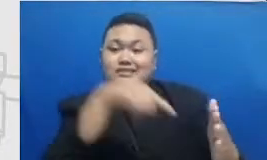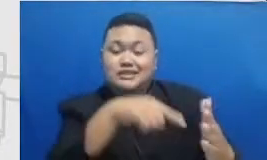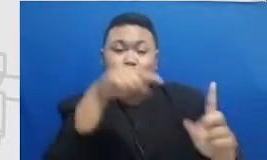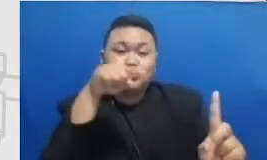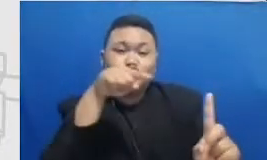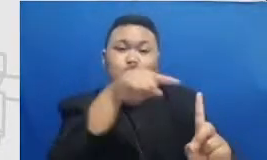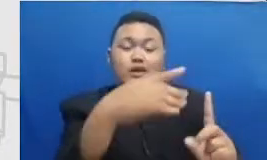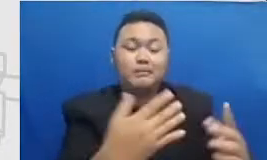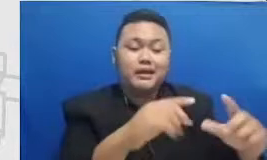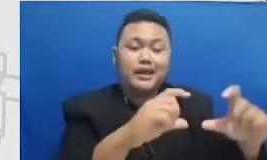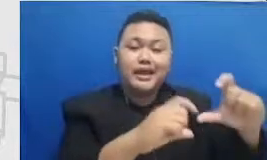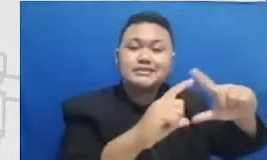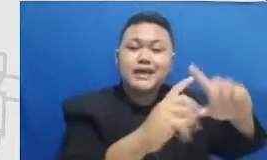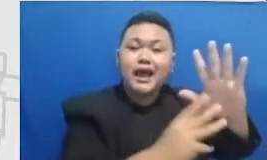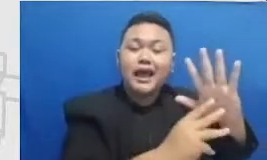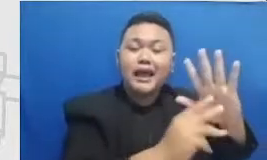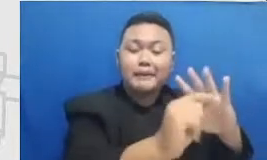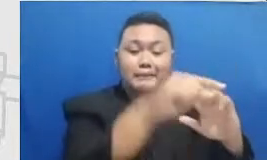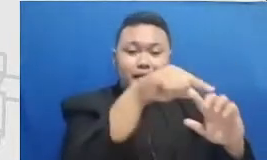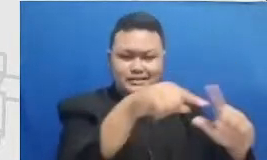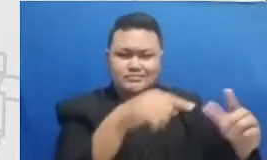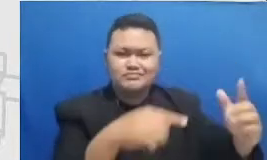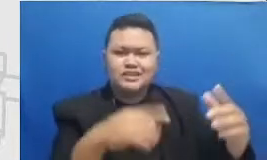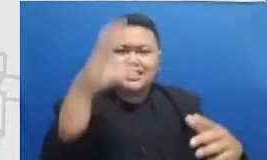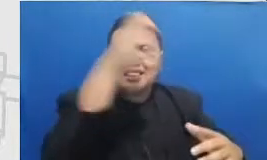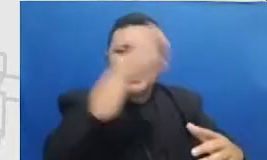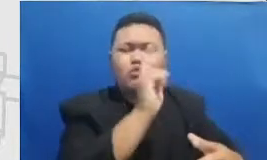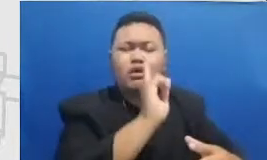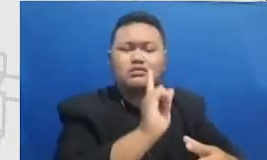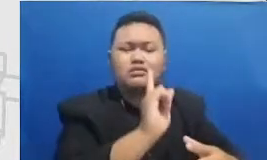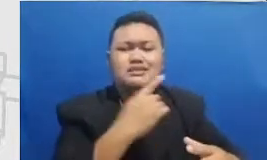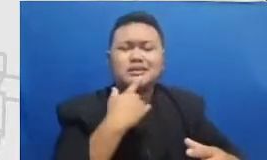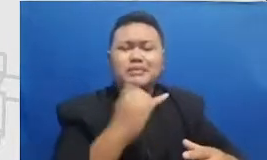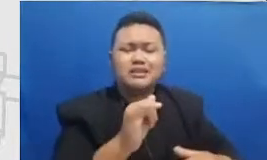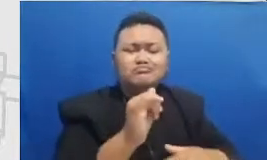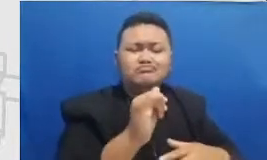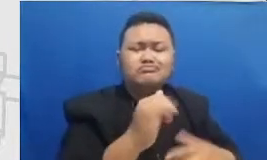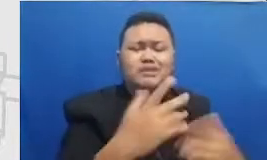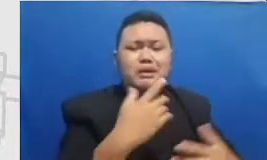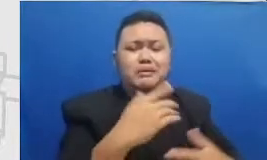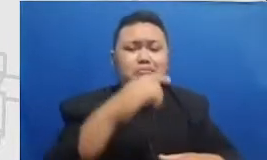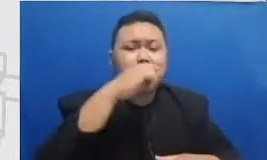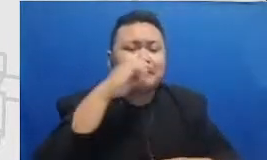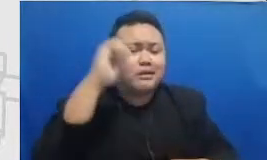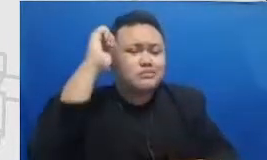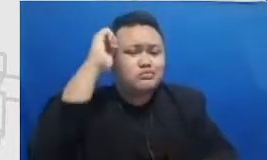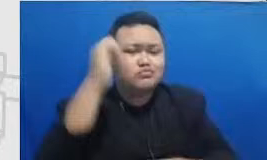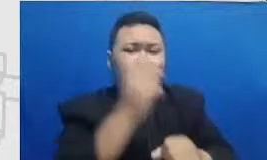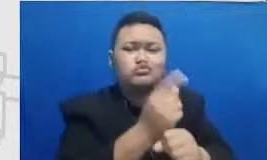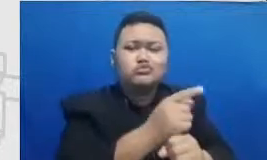depan sebelum bapak dan ibu menemui tantangannya Bapak dan Ibu sudah tahu antisipasi apa yang ada